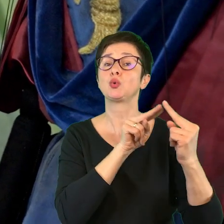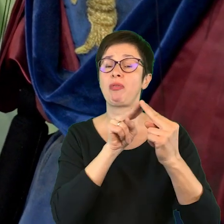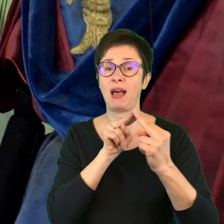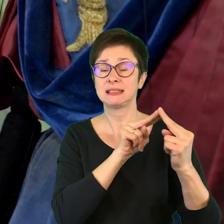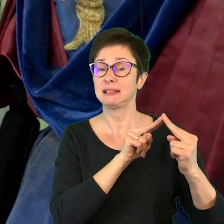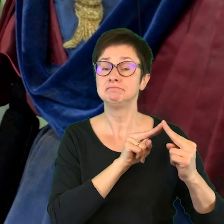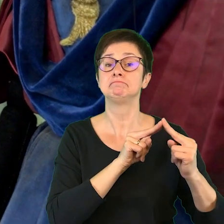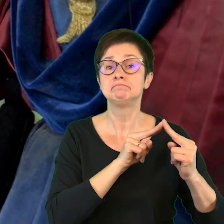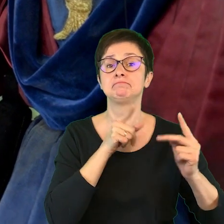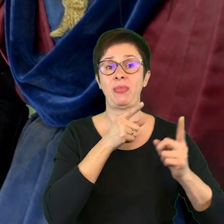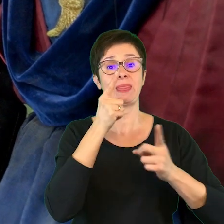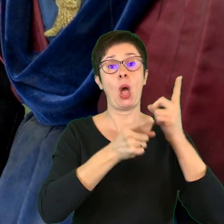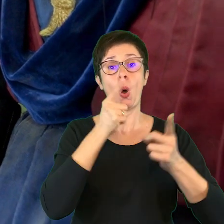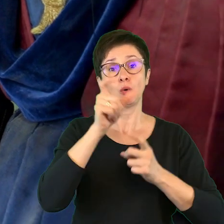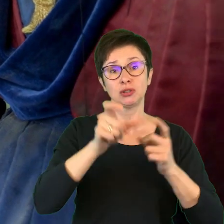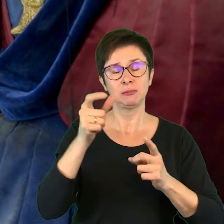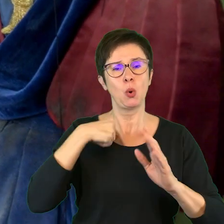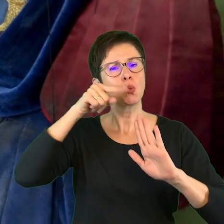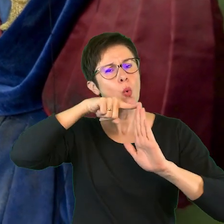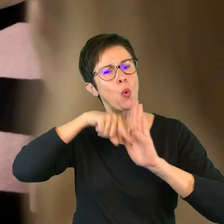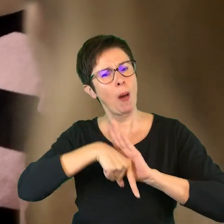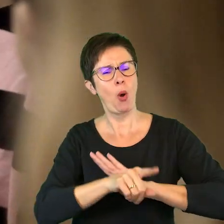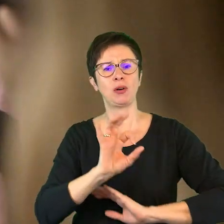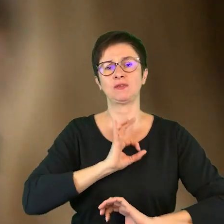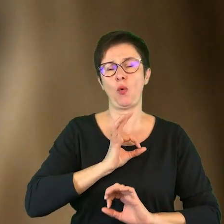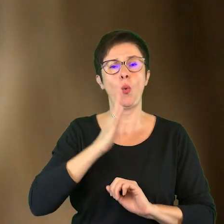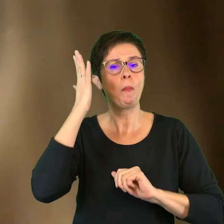w których nauczyciele zgłębiali swoje umiejętności